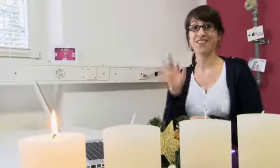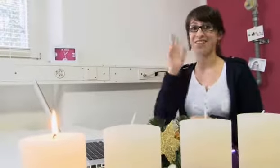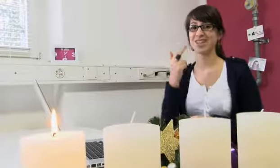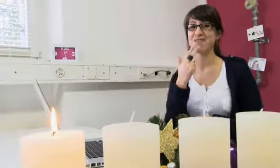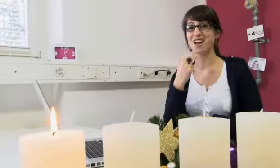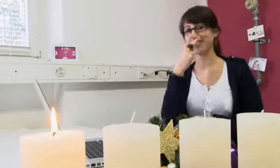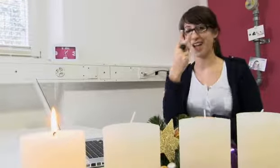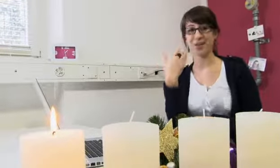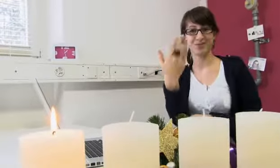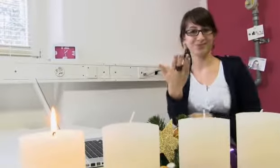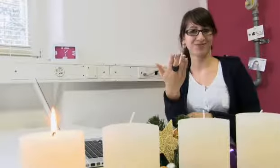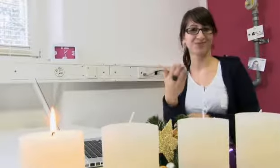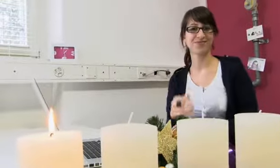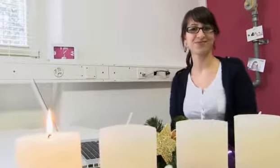Viel Spass beim zuschauen.